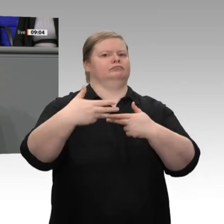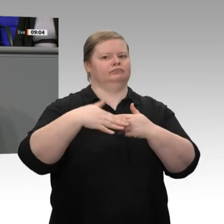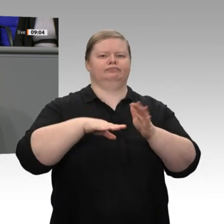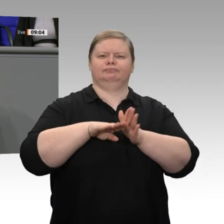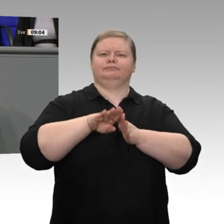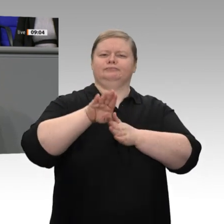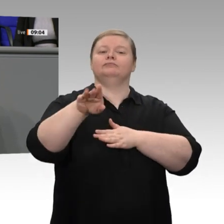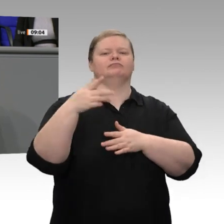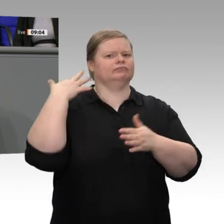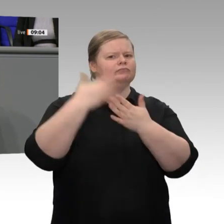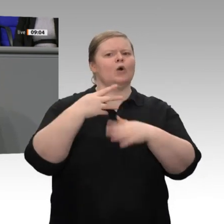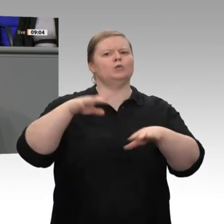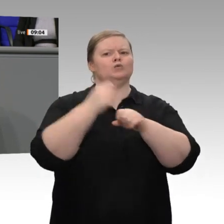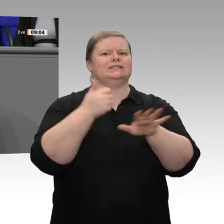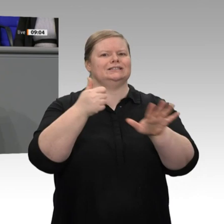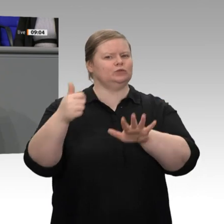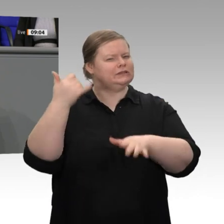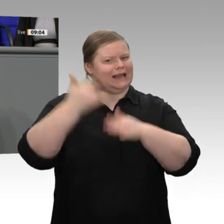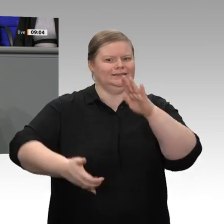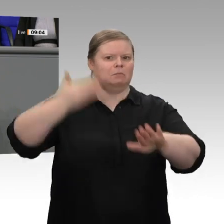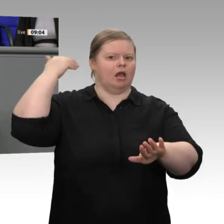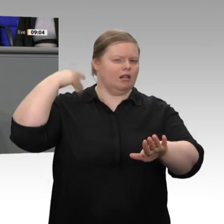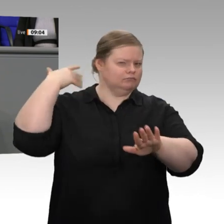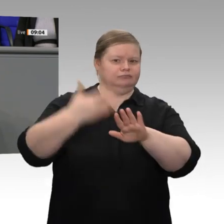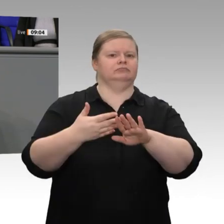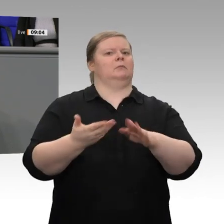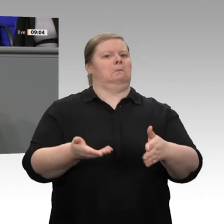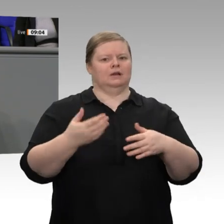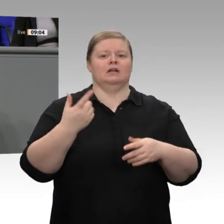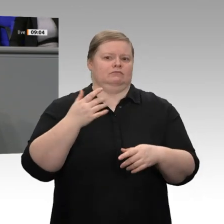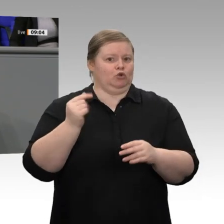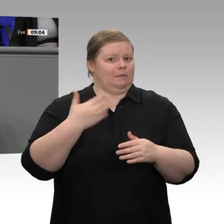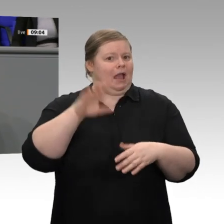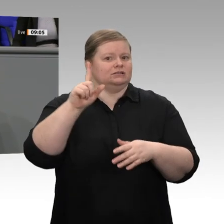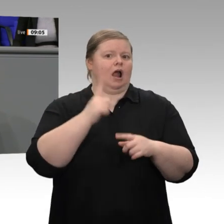Stärke unseres Landes gewachsen, Löhne und Renten sind in den letzten Jahren deutlich